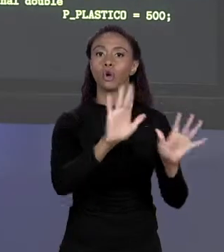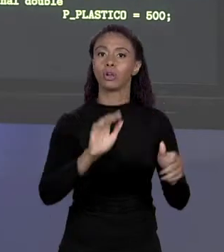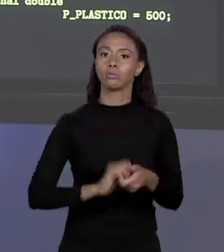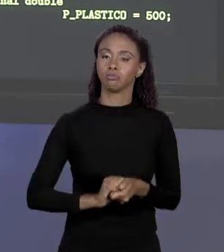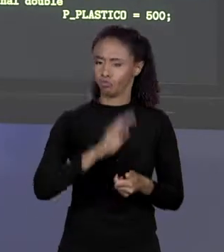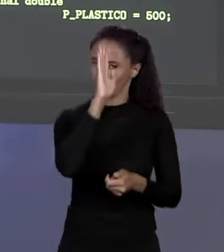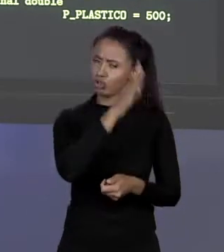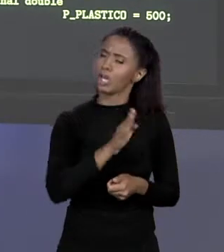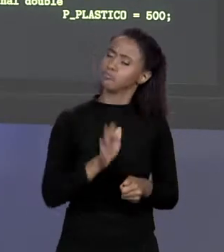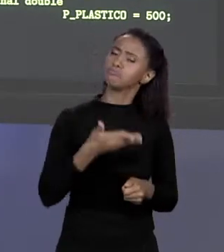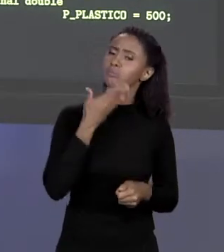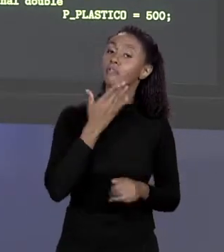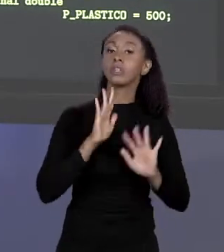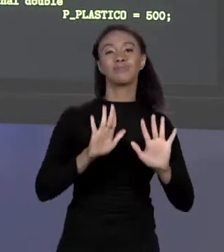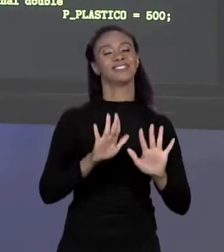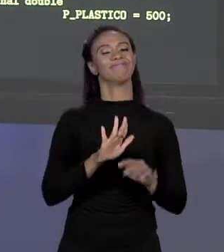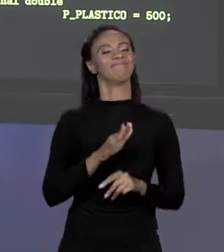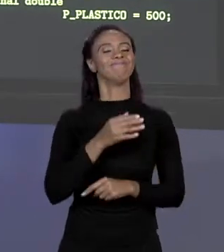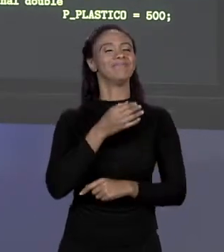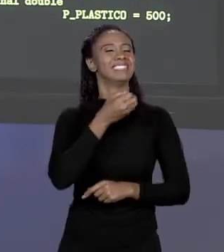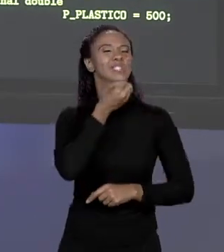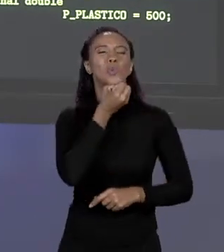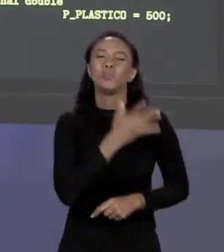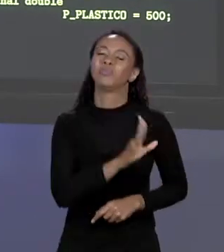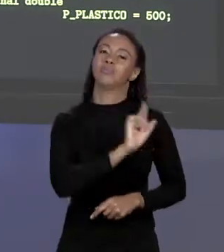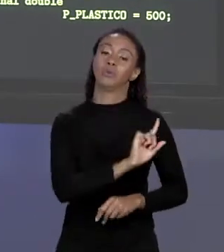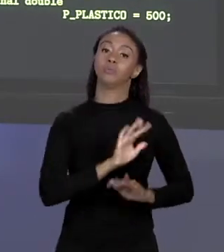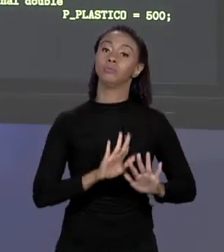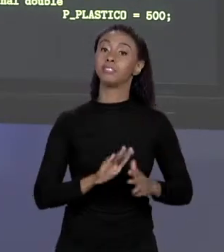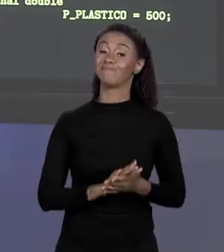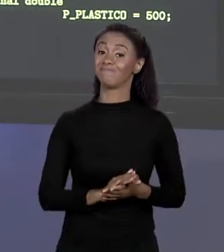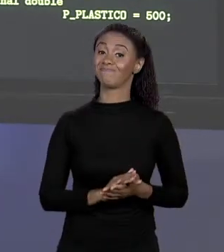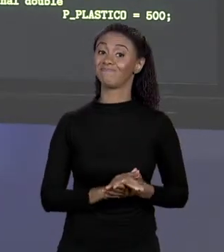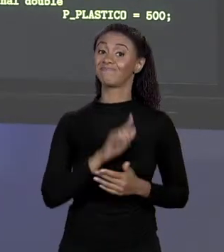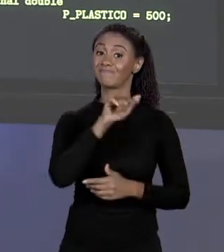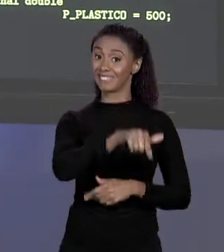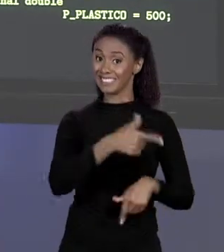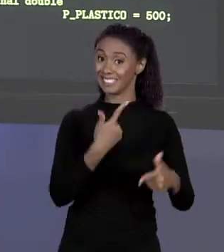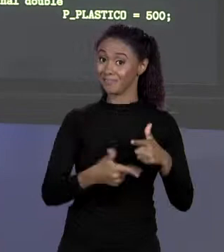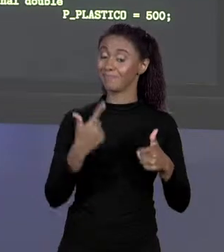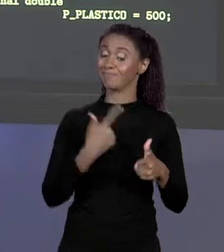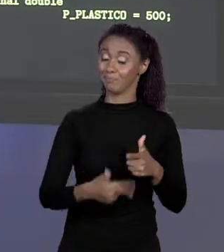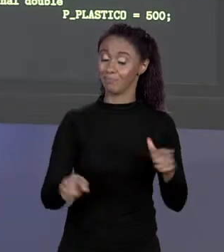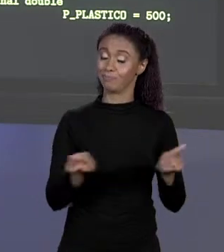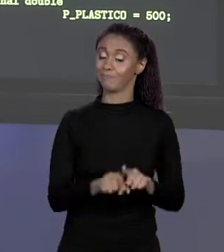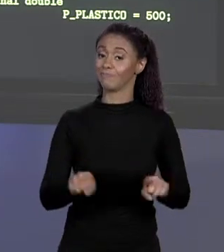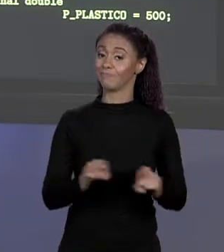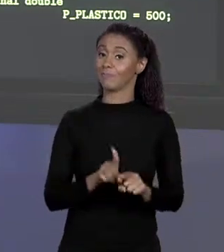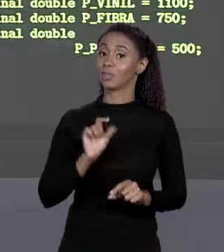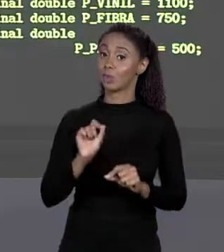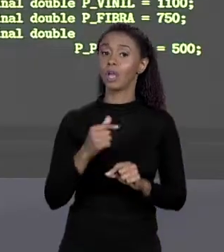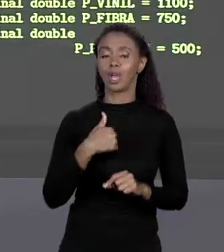FÁCIL, MAS AINDA SIM NÃO É LEGAL. SÓ QUE FAZER ISSO TEM PROBLEMA PORQUE EU CRIEI CONSTANTES SÓ QUE EU NÃO